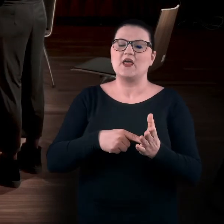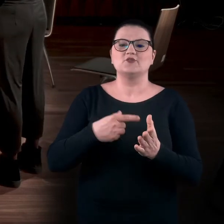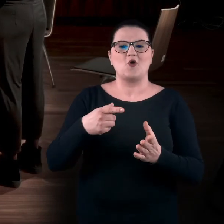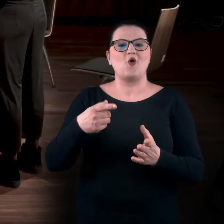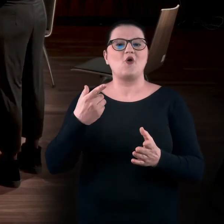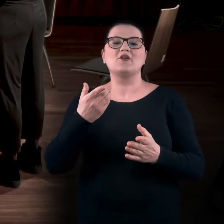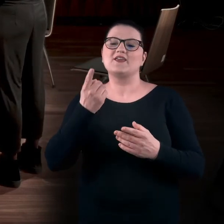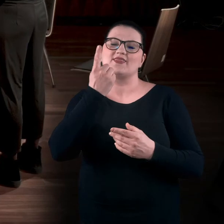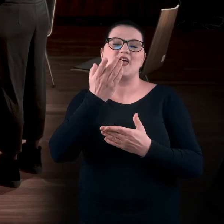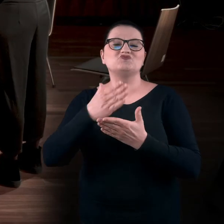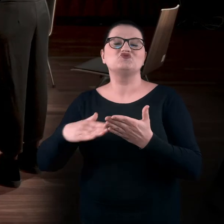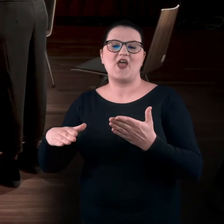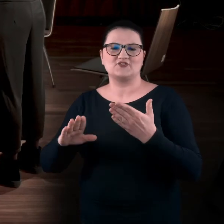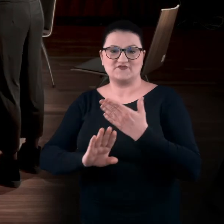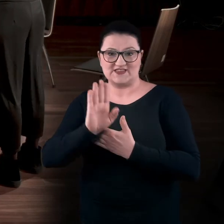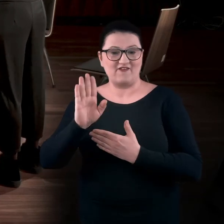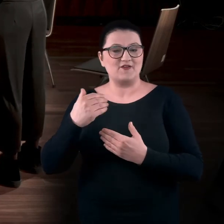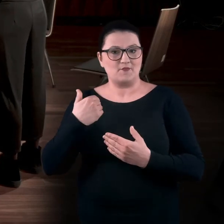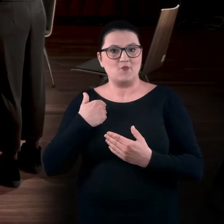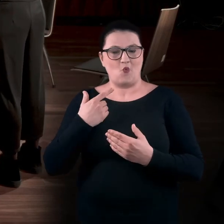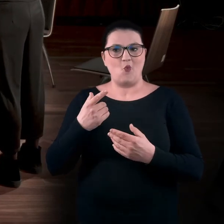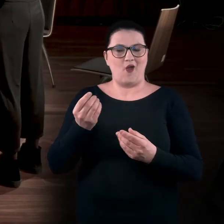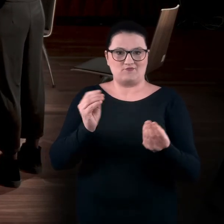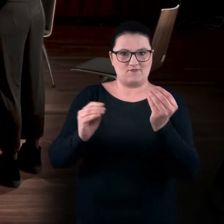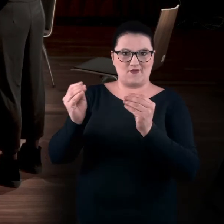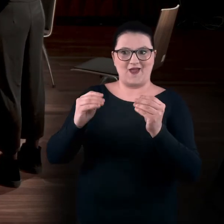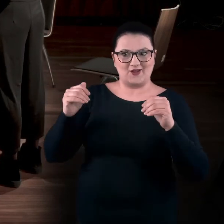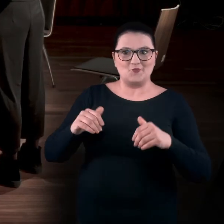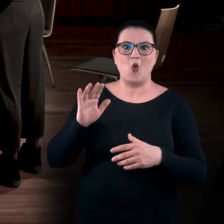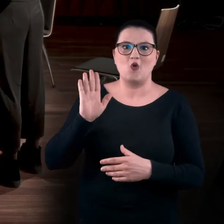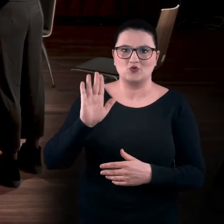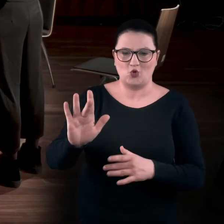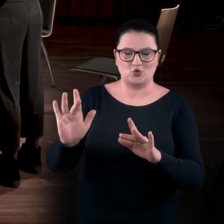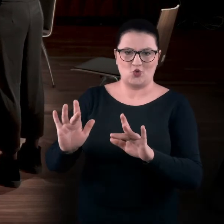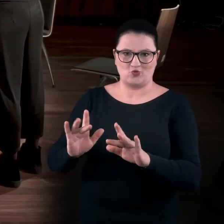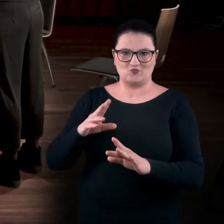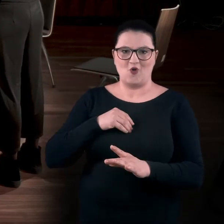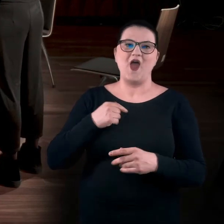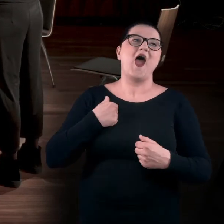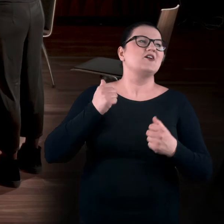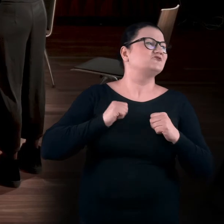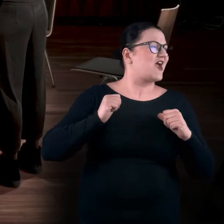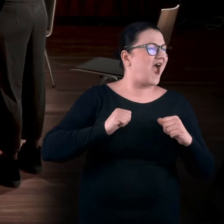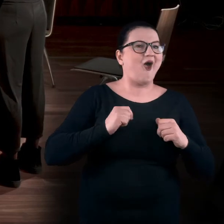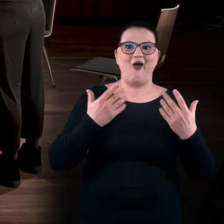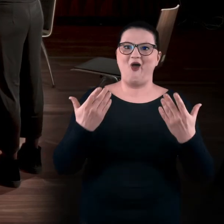Pewna część ekspozycji była tak stworzona, żeby można było dotknąć dzieła sztuki. To było w końcu coś, na co czekałam.